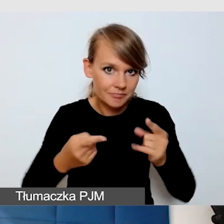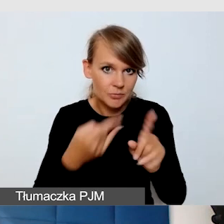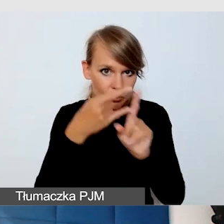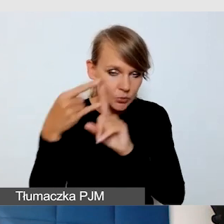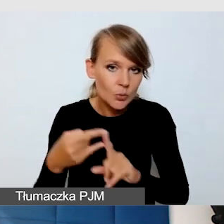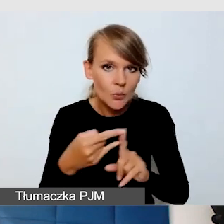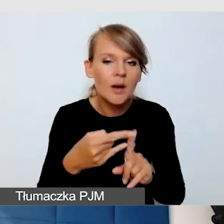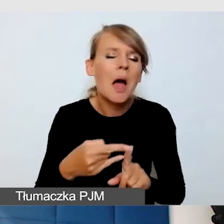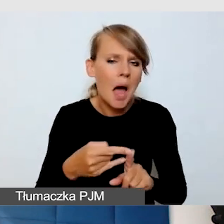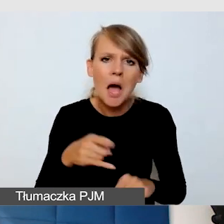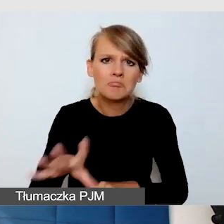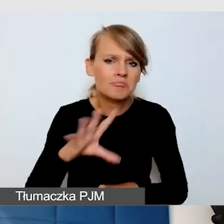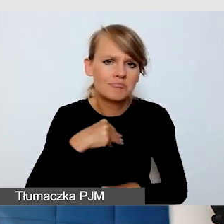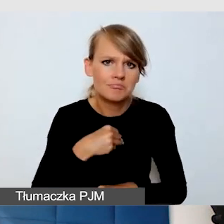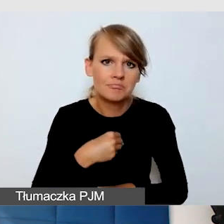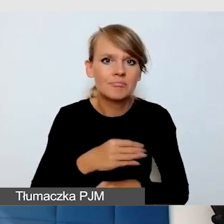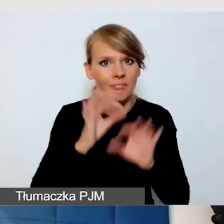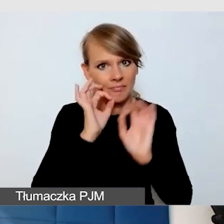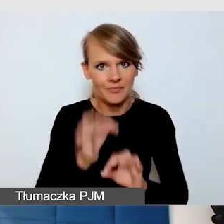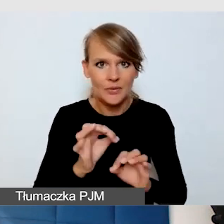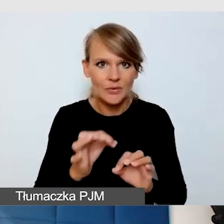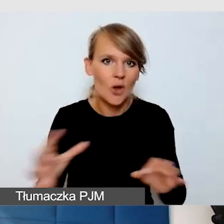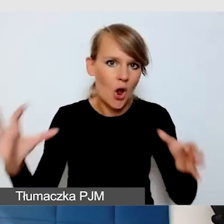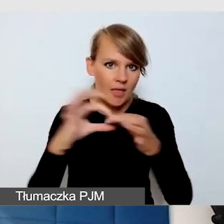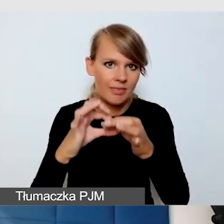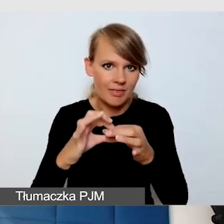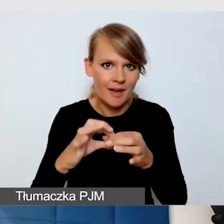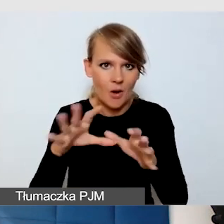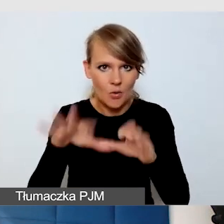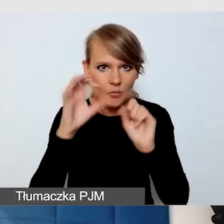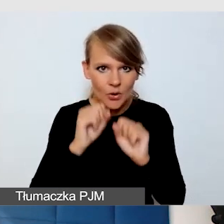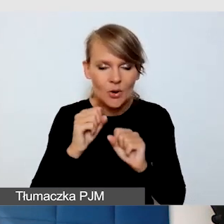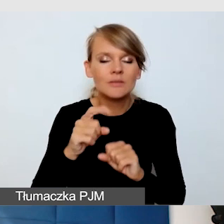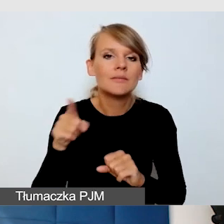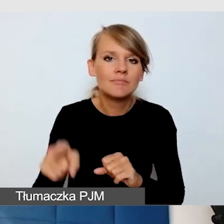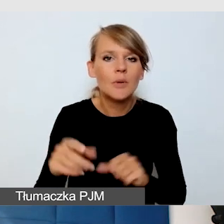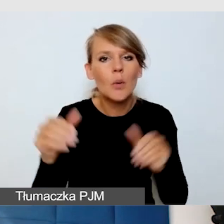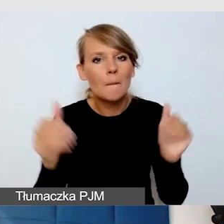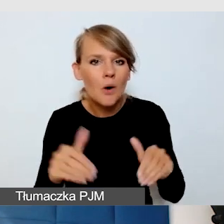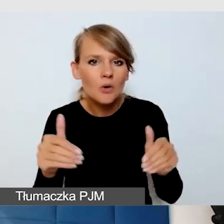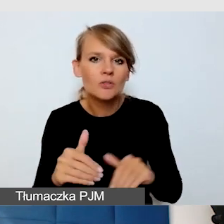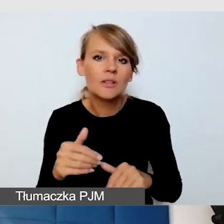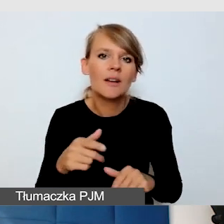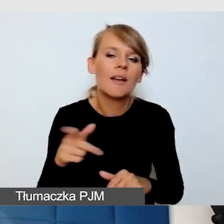I można też dobrze nawiązywać kontakt z odbiorcą. Odbiorca może nam delikatnie sugerować, że należy mówić wolniej,